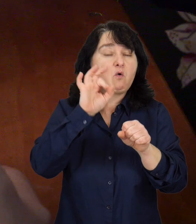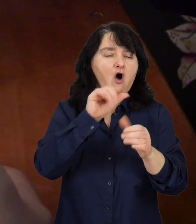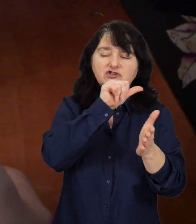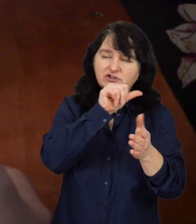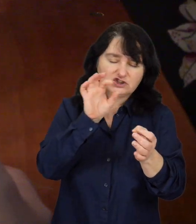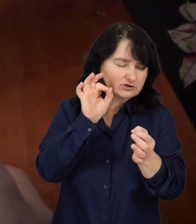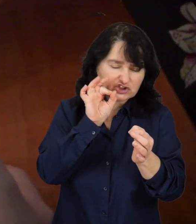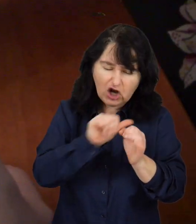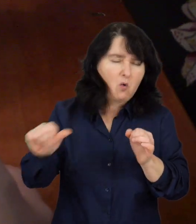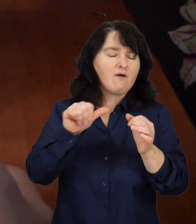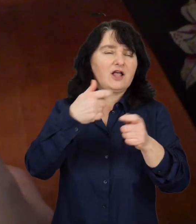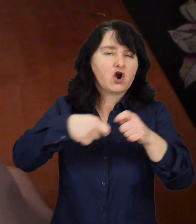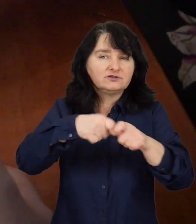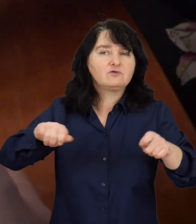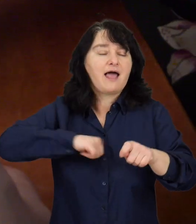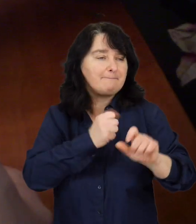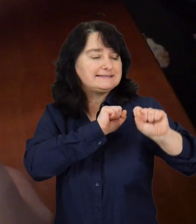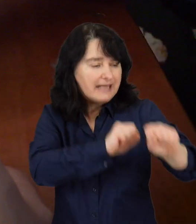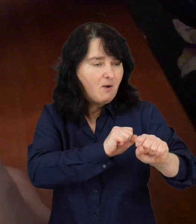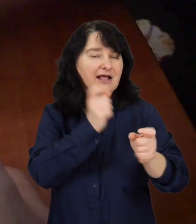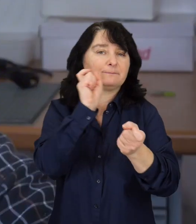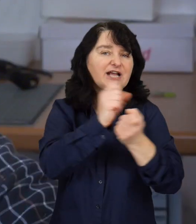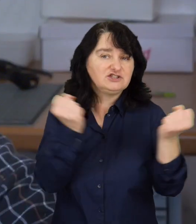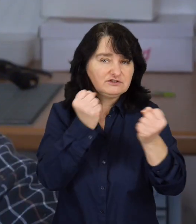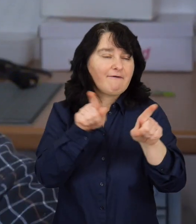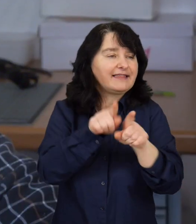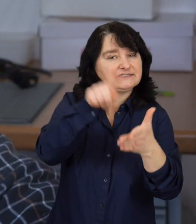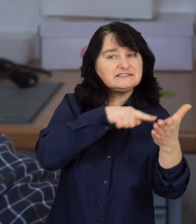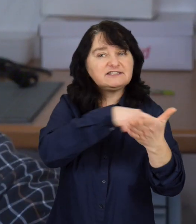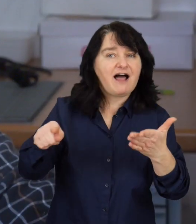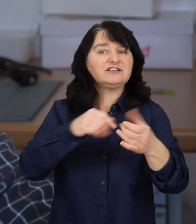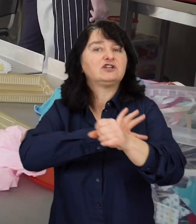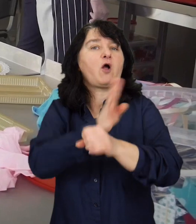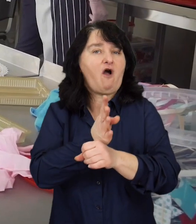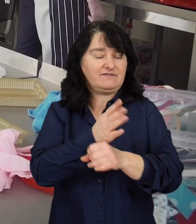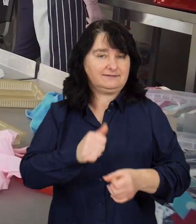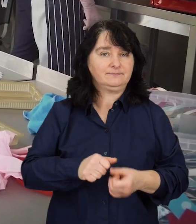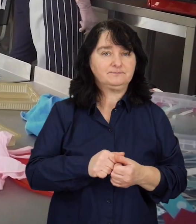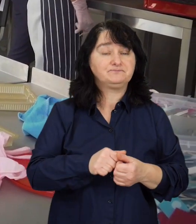o szczególnych rozwiązania związanych z zapobieganiem, przeciwdziałaniem i zwalczaniem COVID-19.